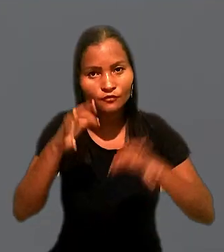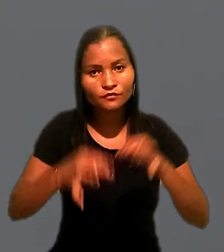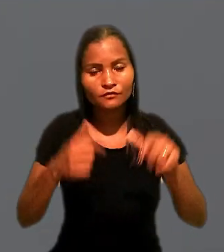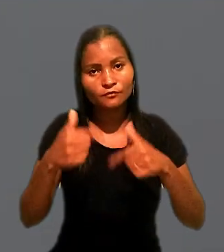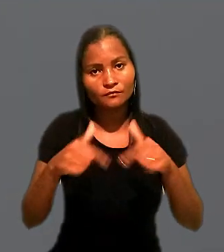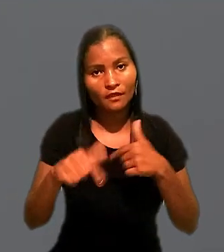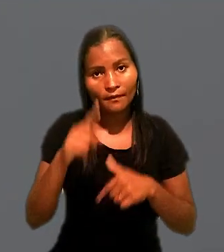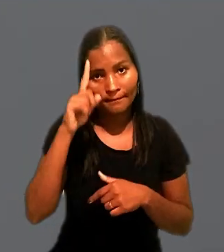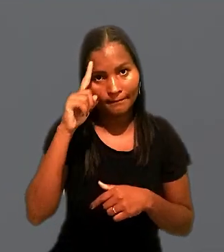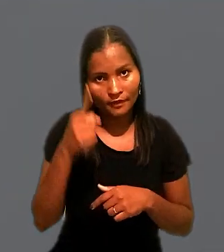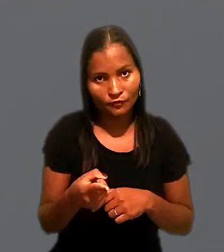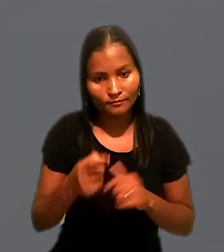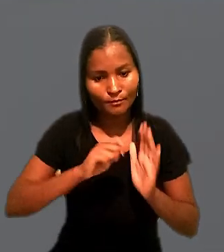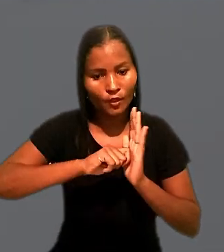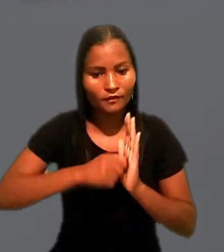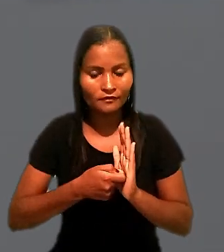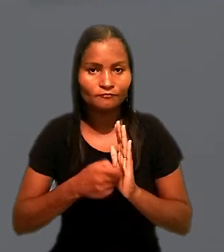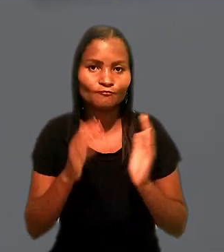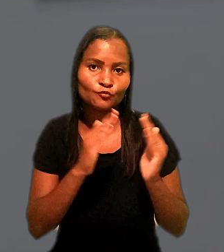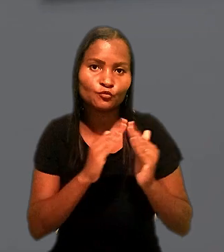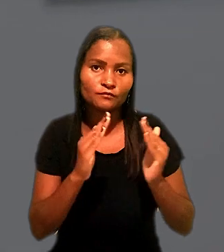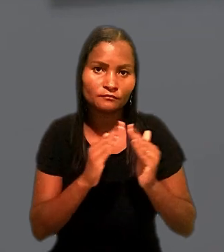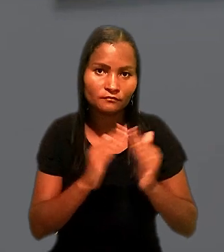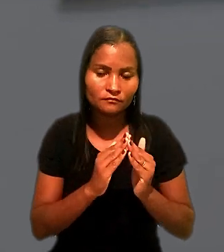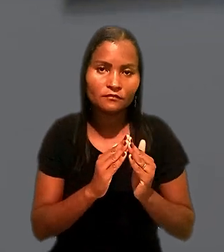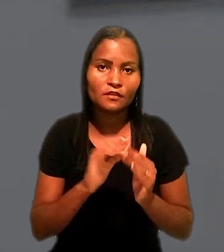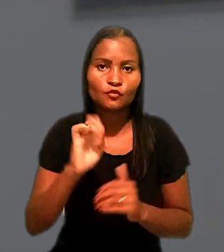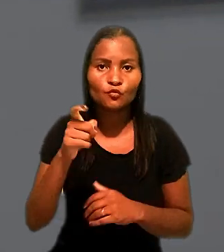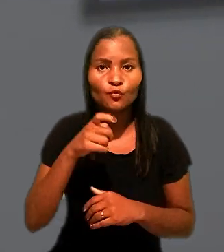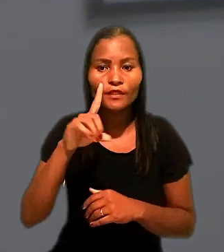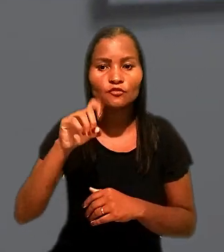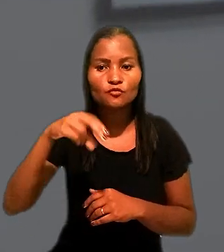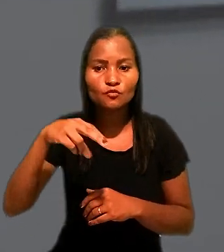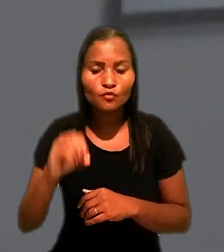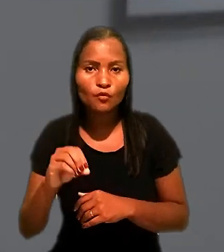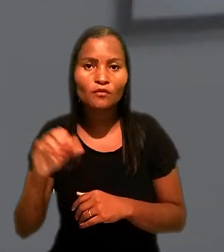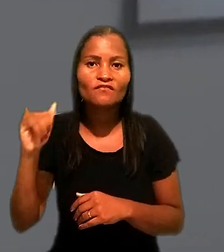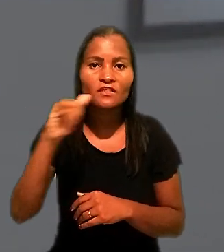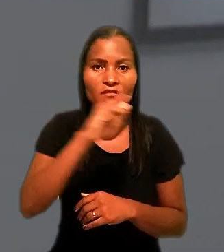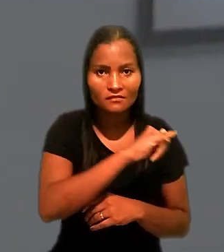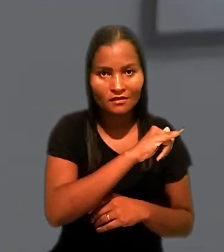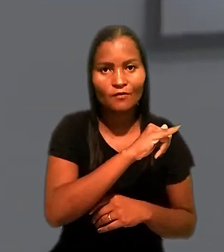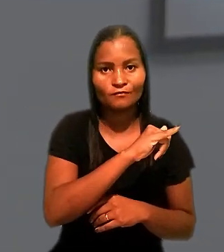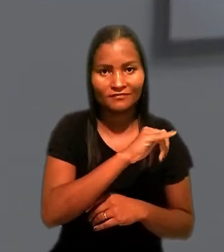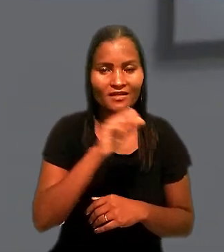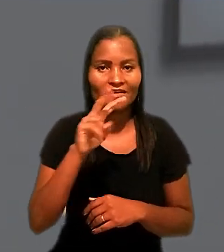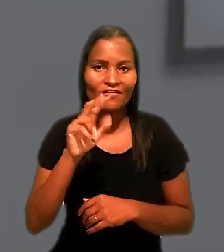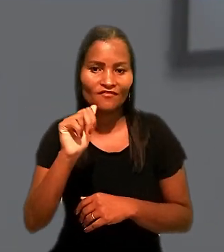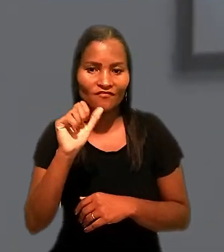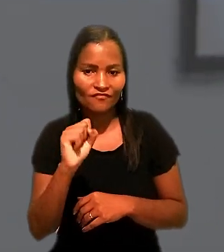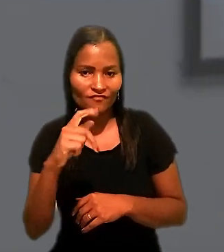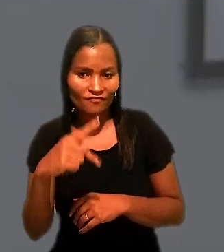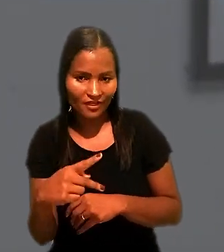A Justiça do Trabalho determinou a penhora de um imóvel do ex-dono da Aviação Aérea São Paulo, a antiga VASP.